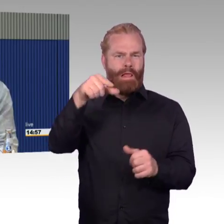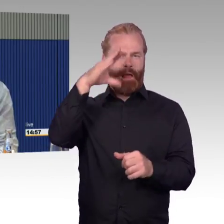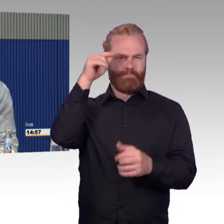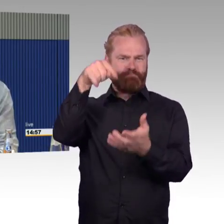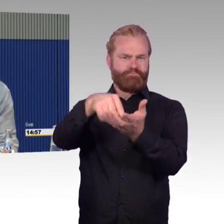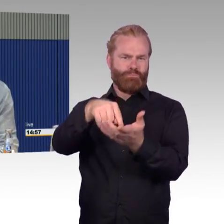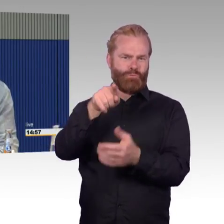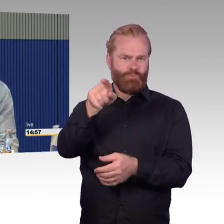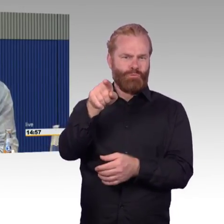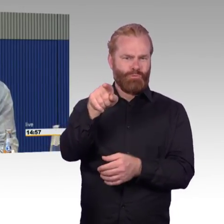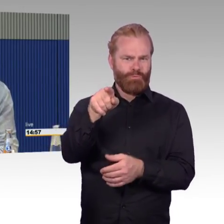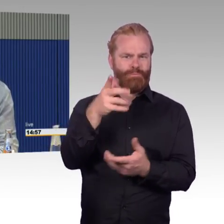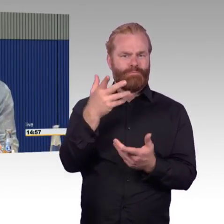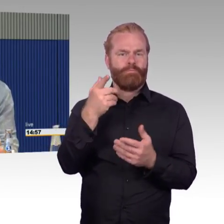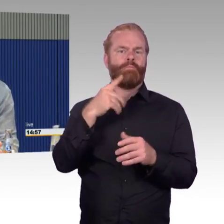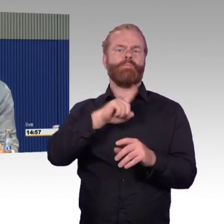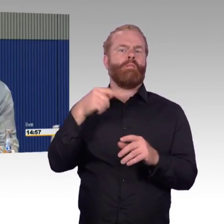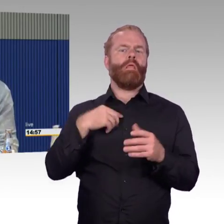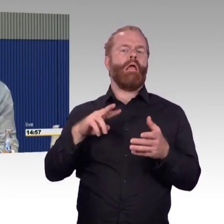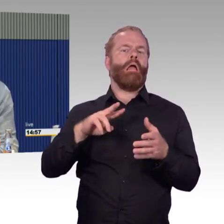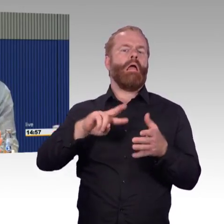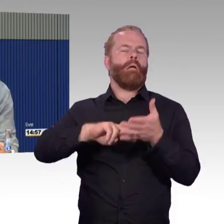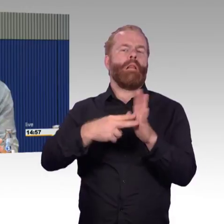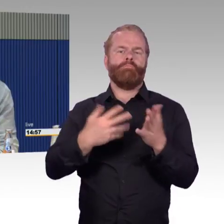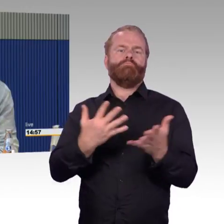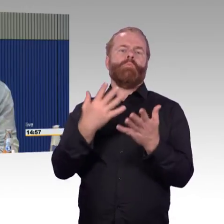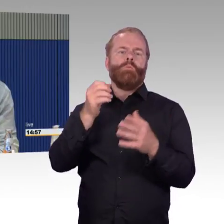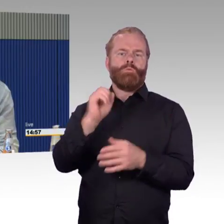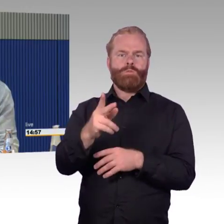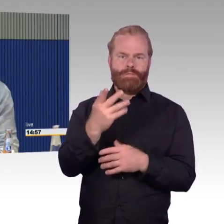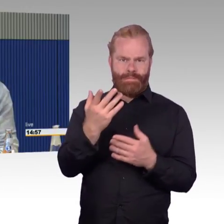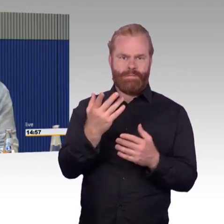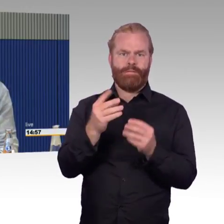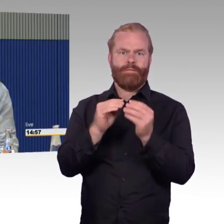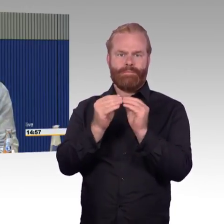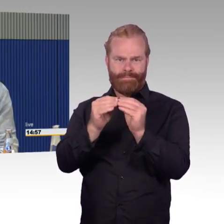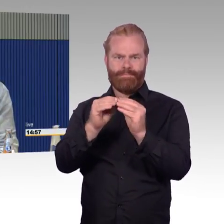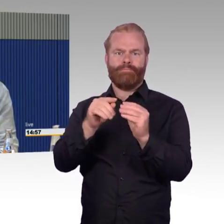Ich habe sie geschildert. Ich bin mit meiner Frau dortgeblieben, im Behindertenbereich, habe mich nicht von dort weg gerührt.